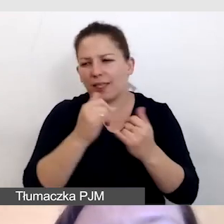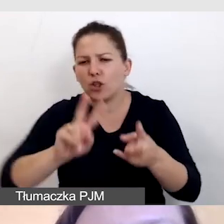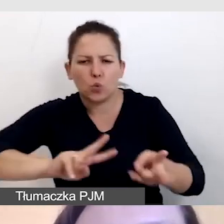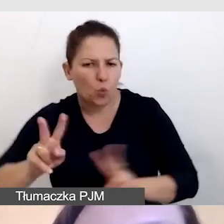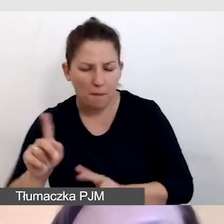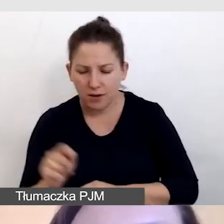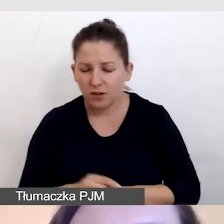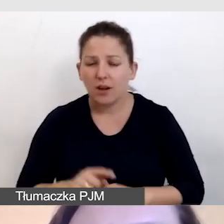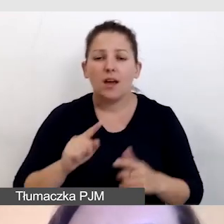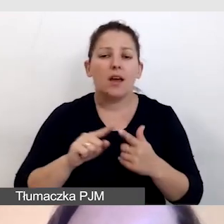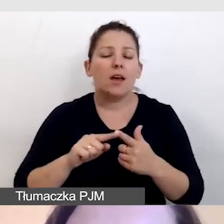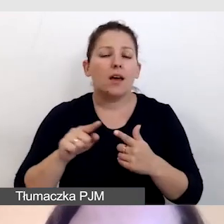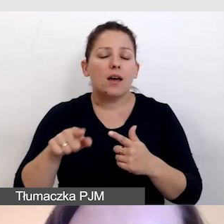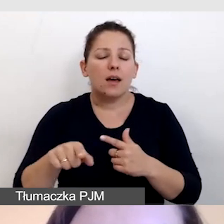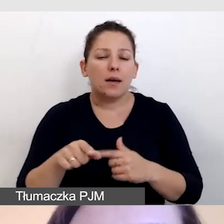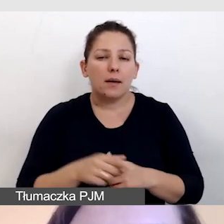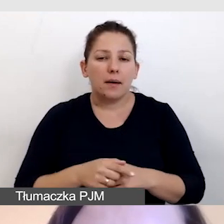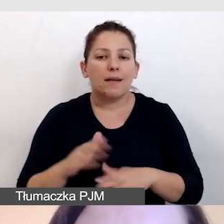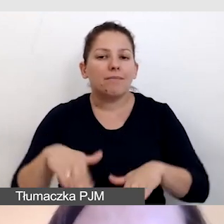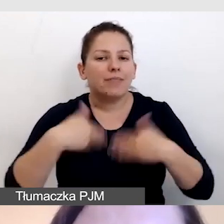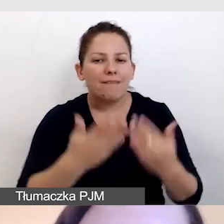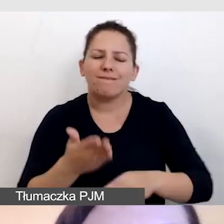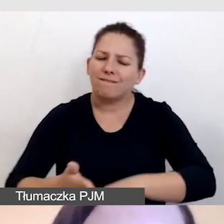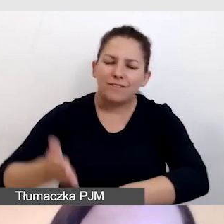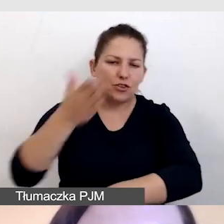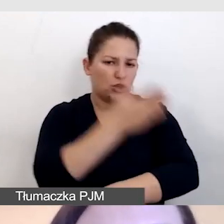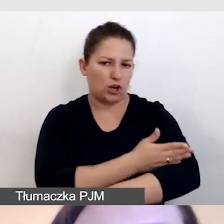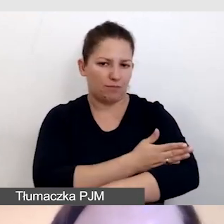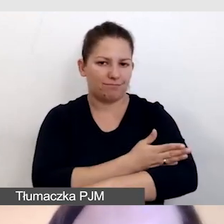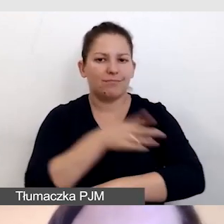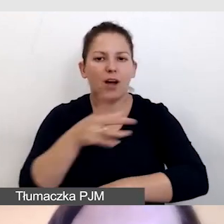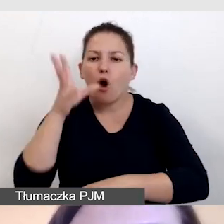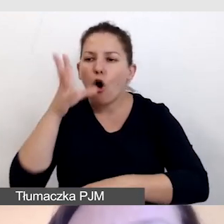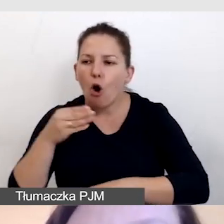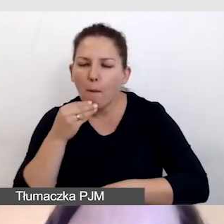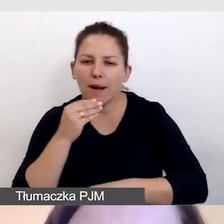dostarczamy z wyprzedzeniem obraz i dźwięk,